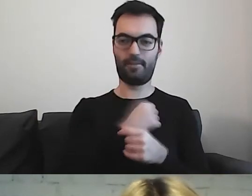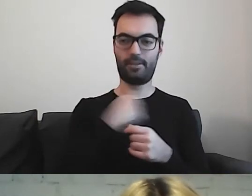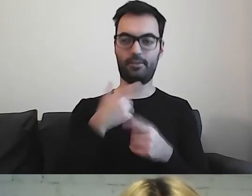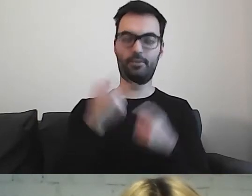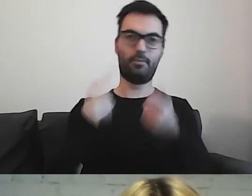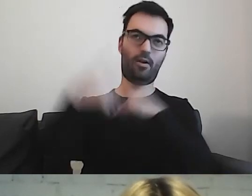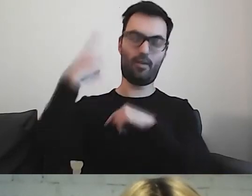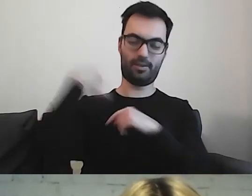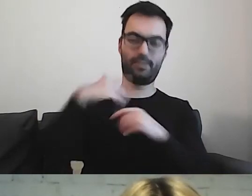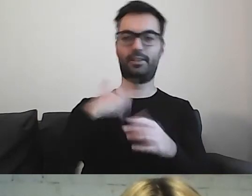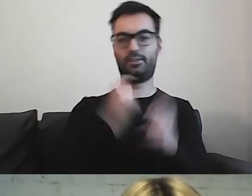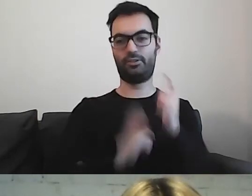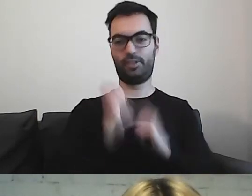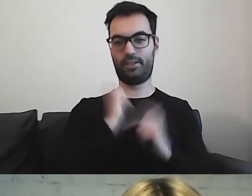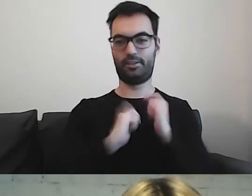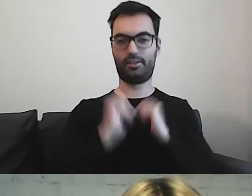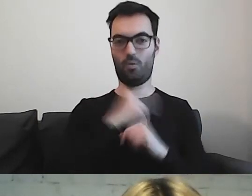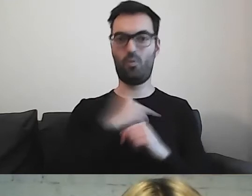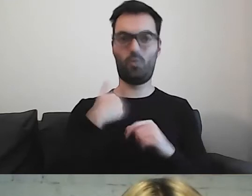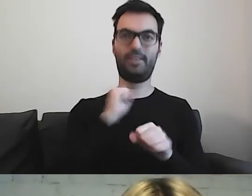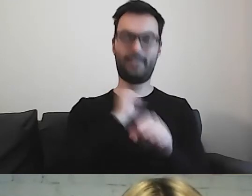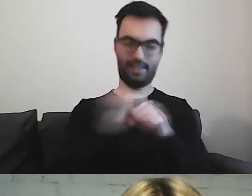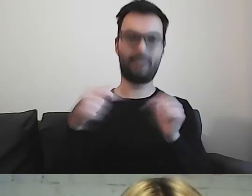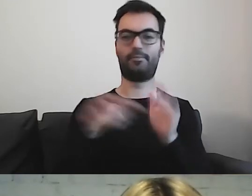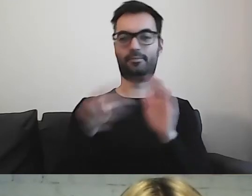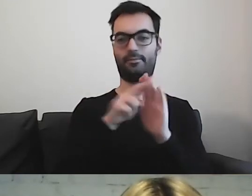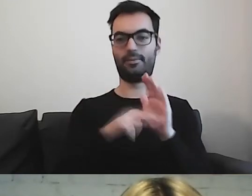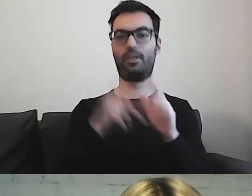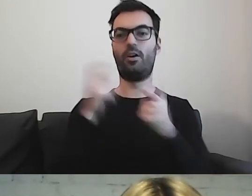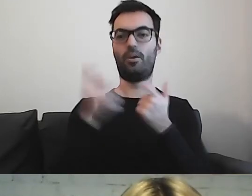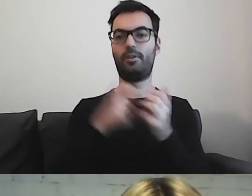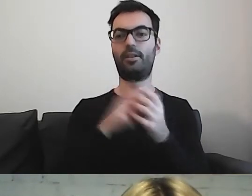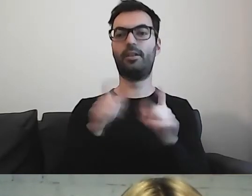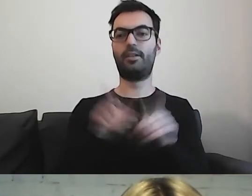I cieszę się, że takie rzeczy są, wprowadzamy je również lokalnie.